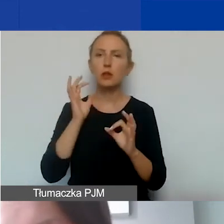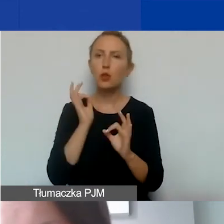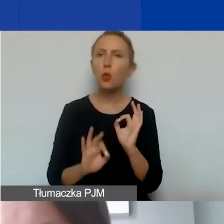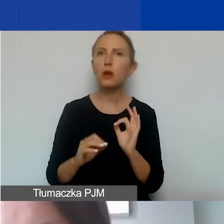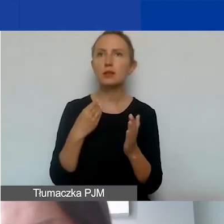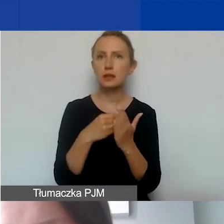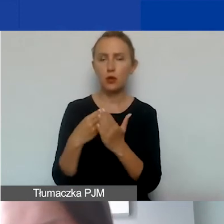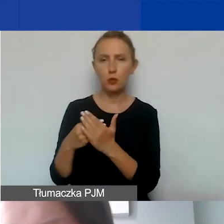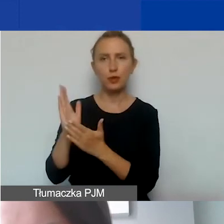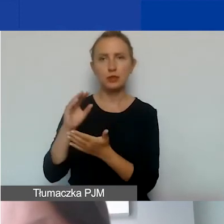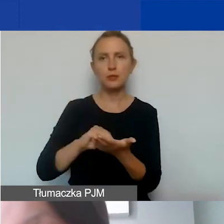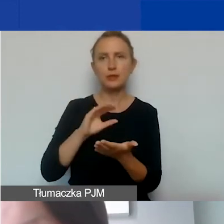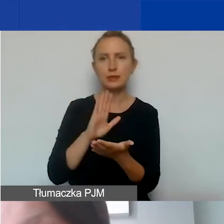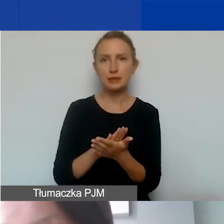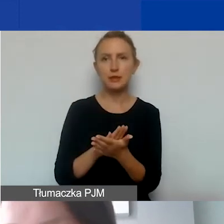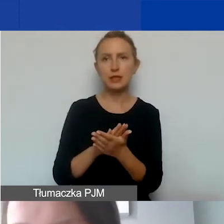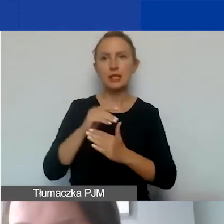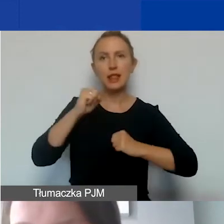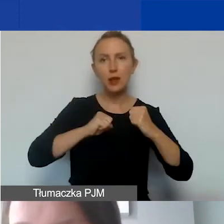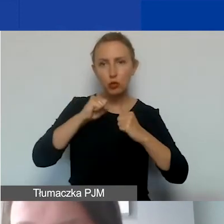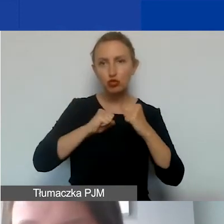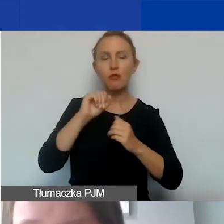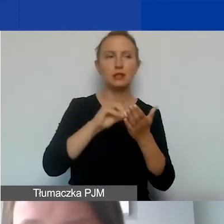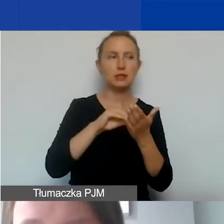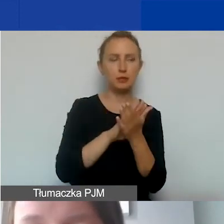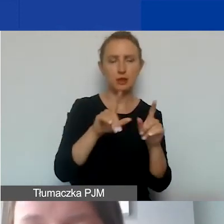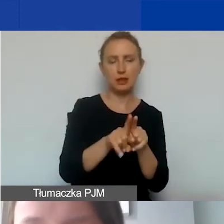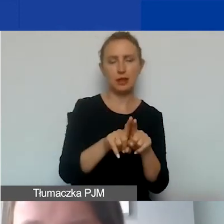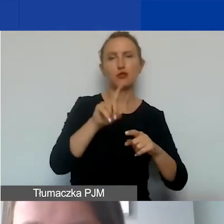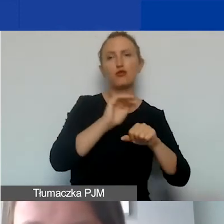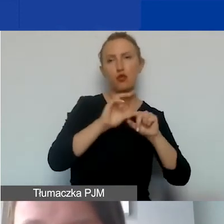będziemy negocjować i zapisywać także w umowach grantowych.